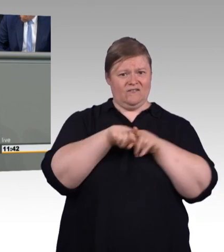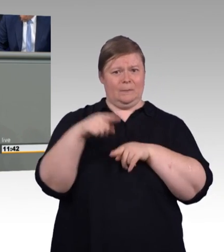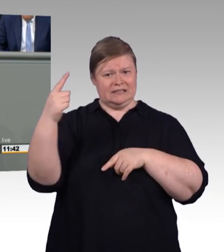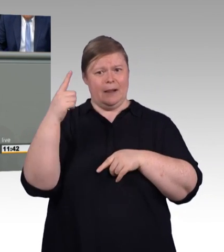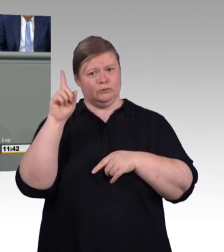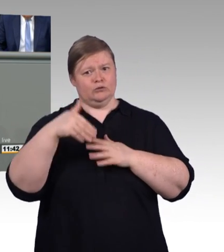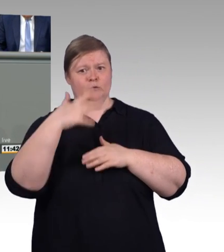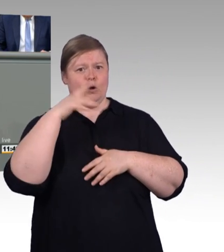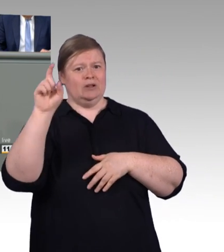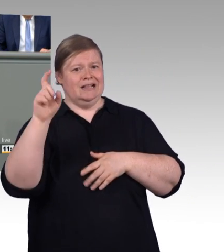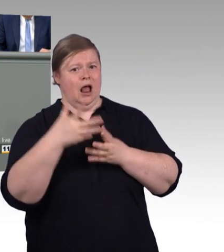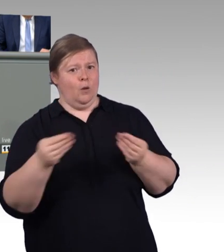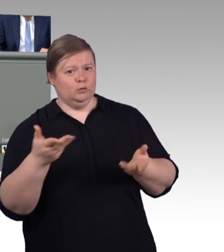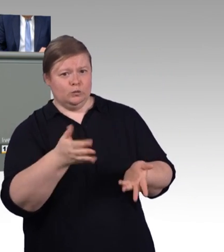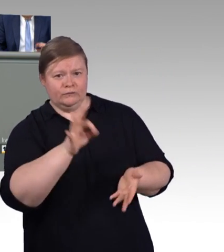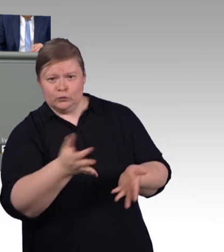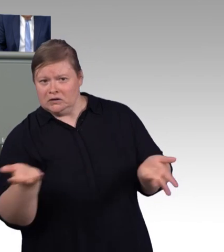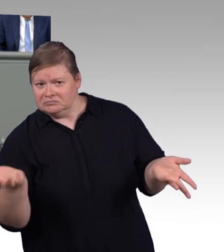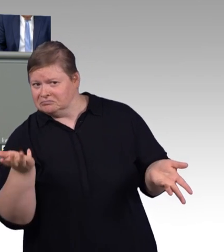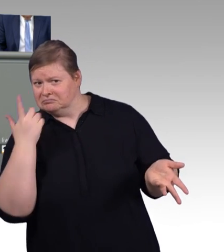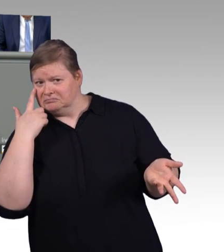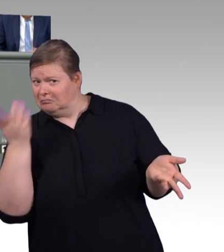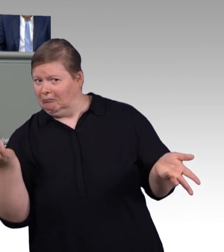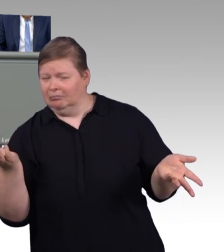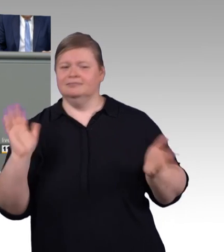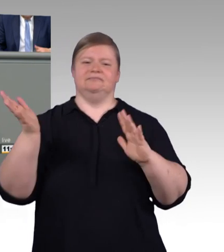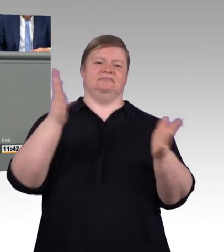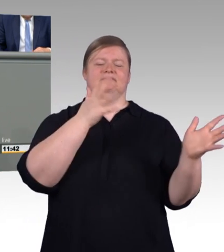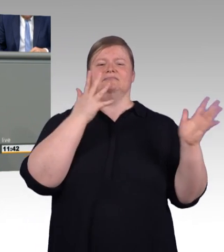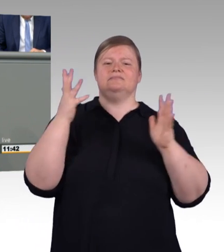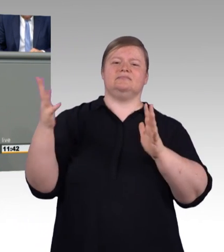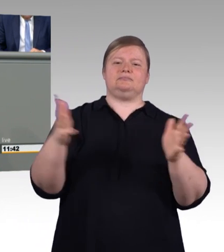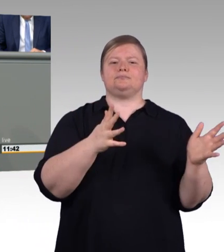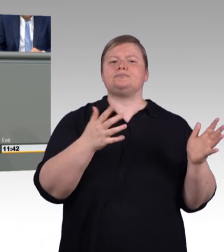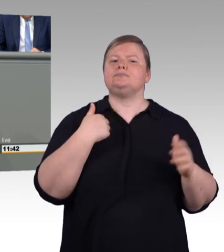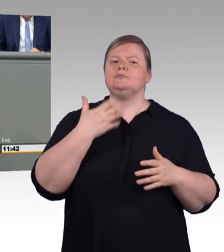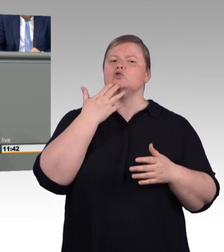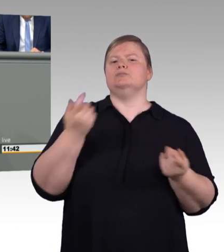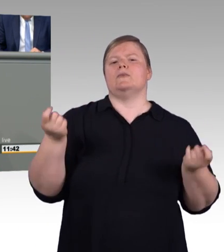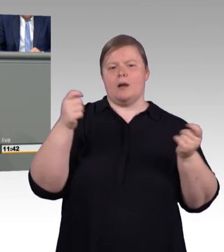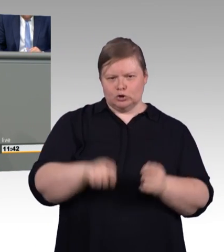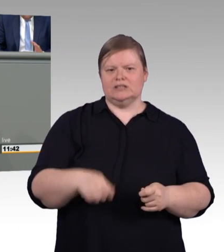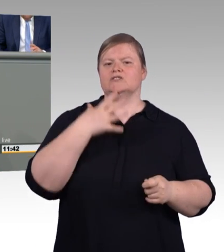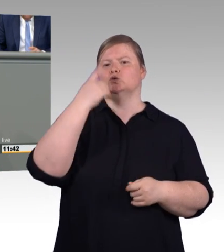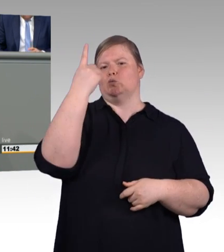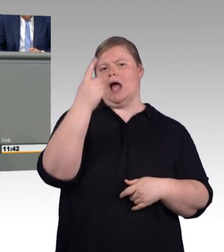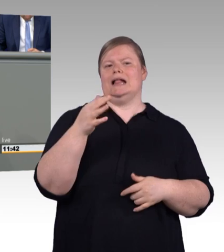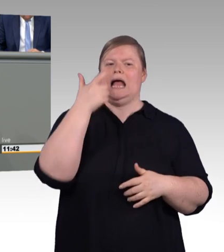ohne Berufsausbildung, die bisher einfach durch das Raster fallen. Und, meine Damen und Herren, es werden immer mehr.